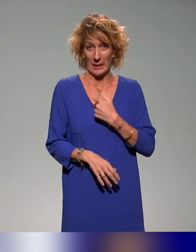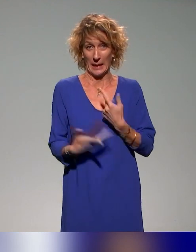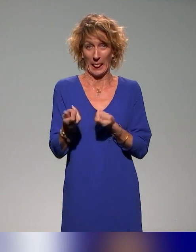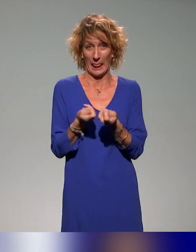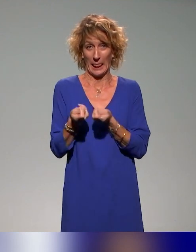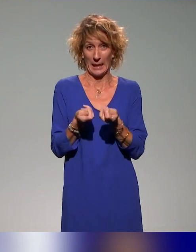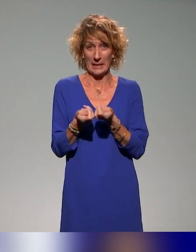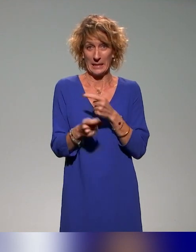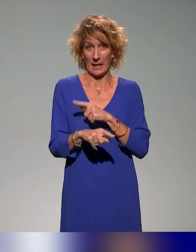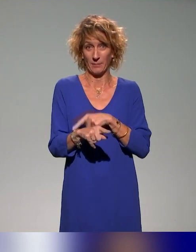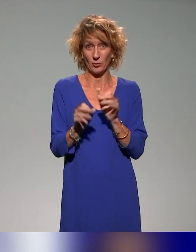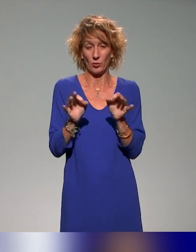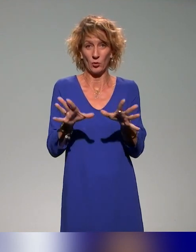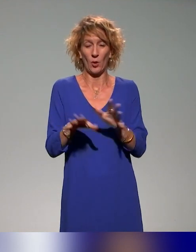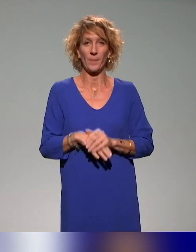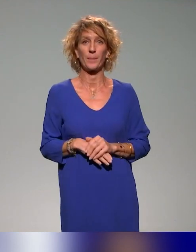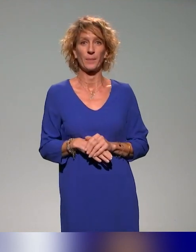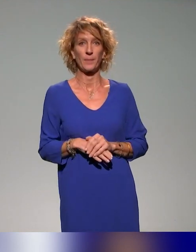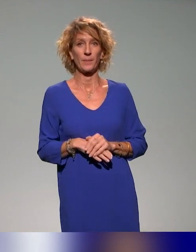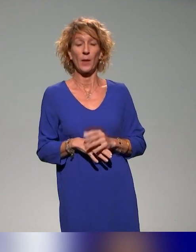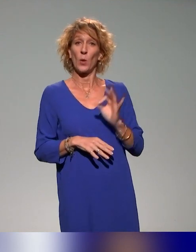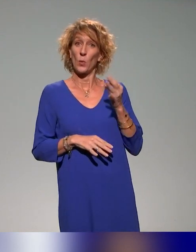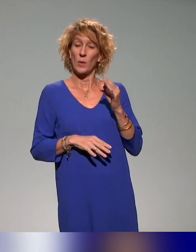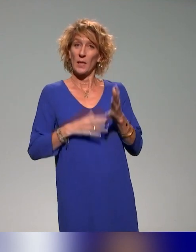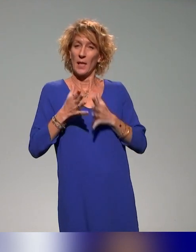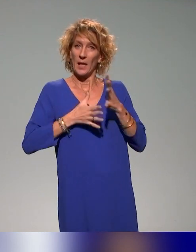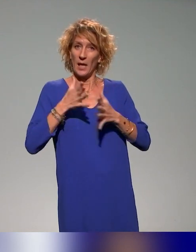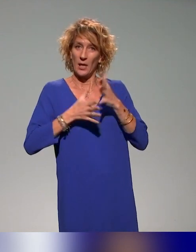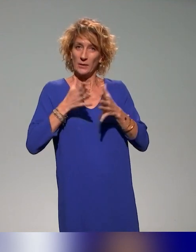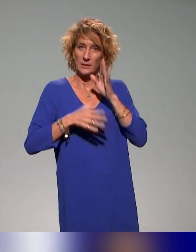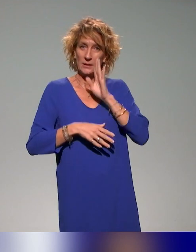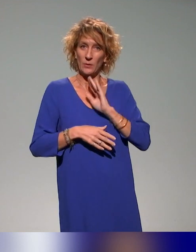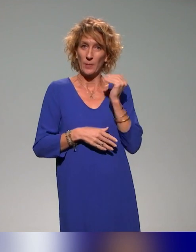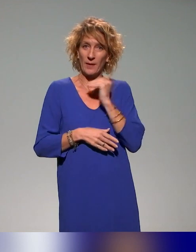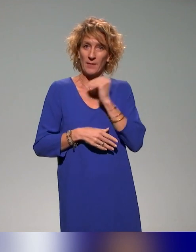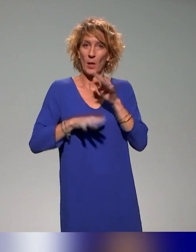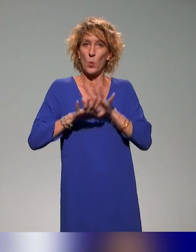Oui, et la langue des signes demande à ce qu'on parle moins vite, s'il vous plaît.